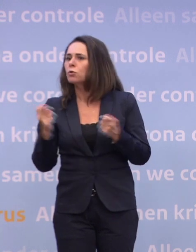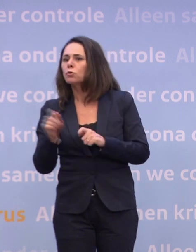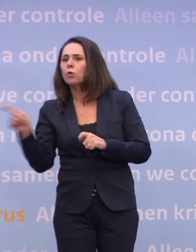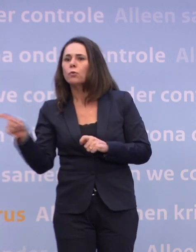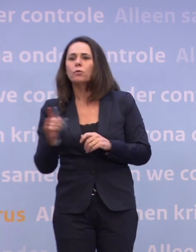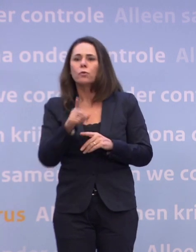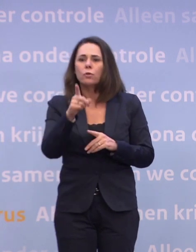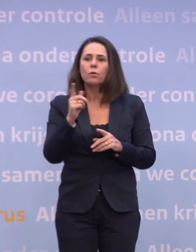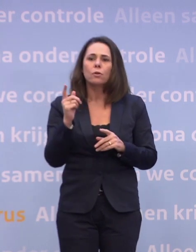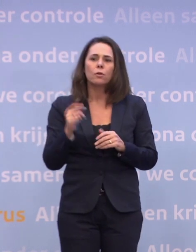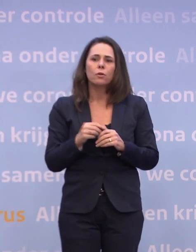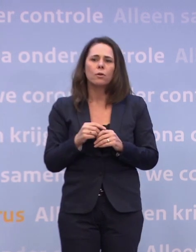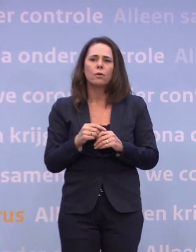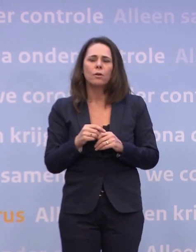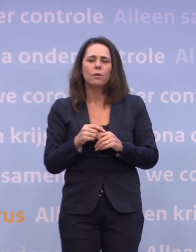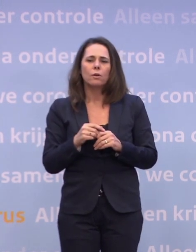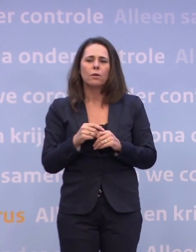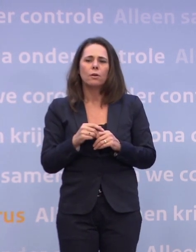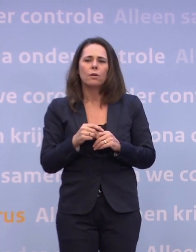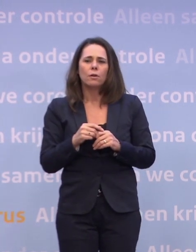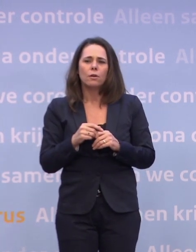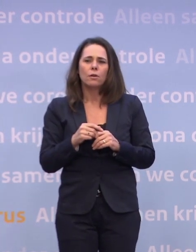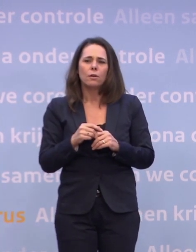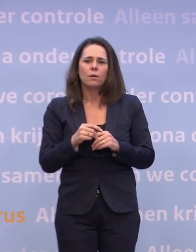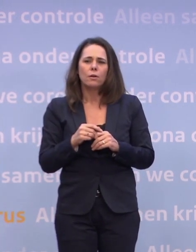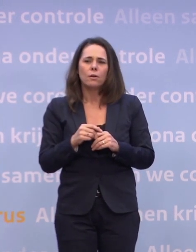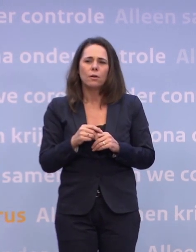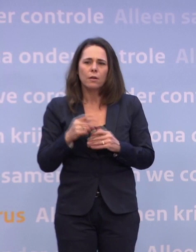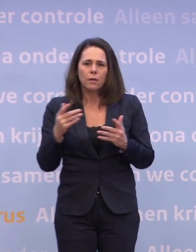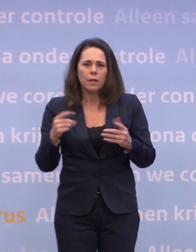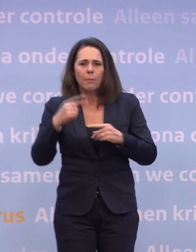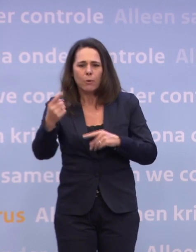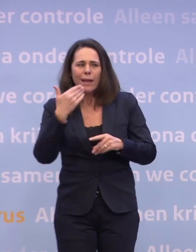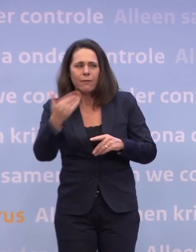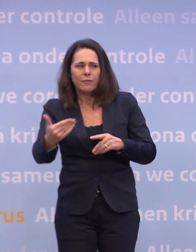Ik had een vraag over scholen, maar die is gesteld. Maar gaandeweg borrelde er nog een vraag bij mij op.